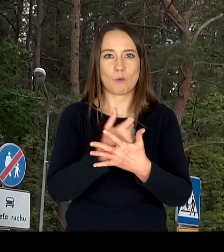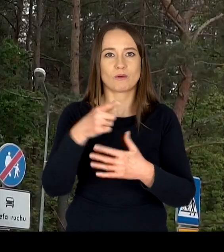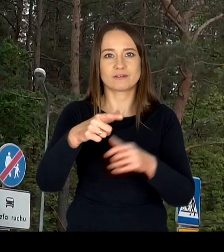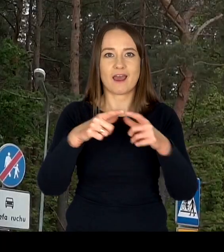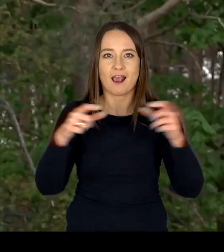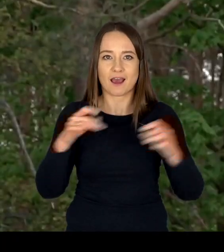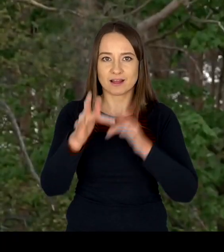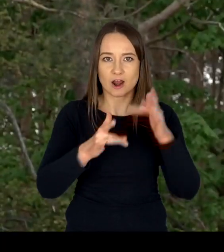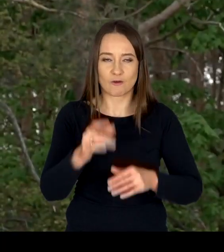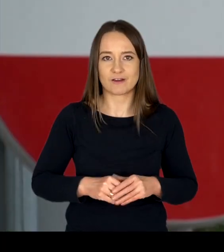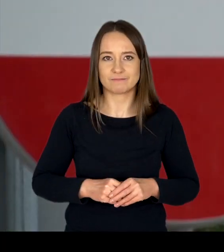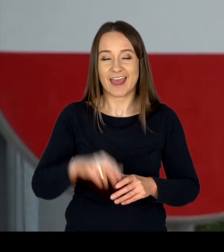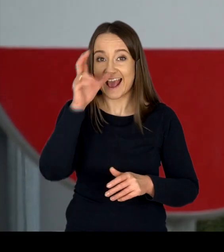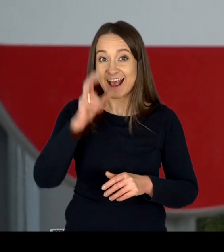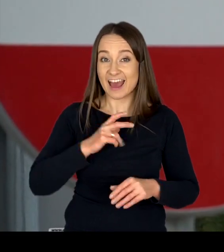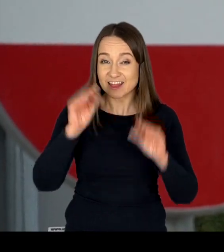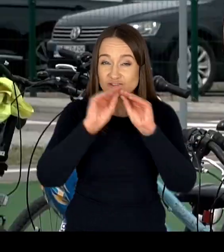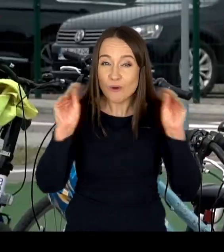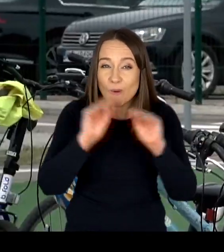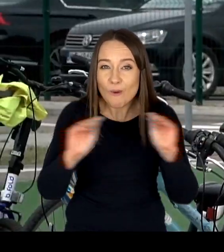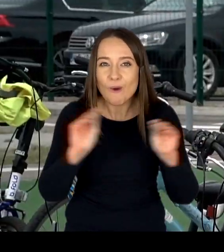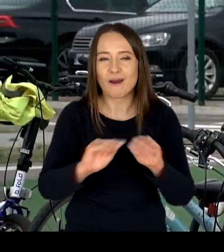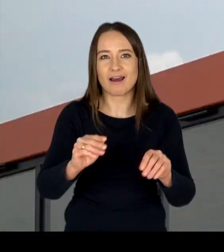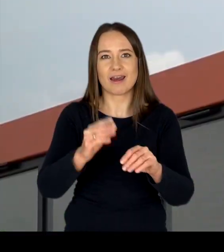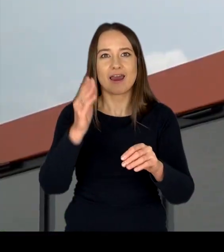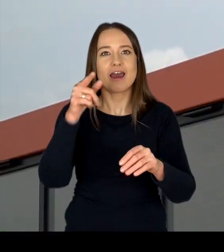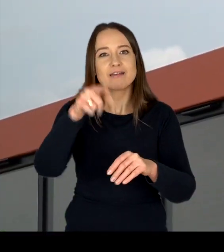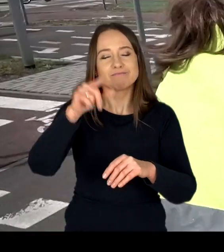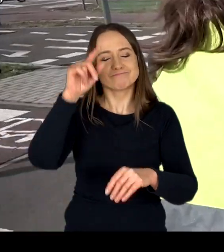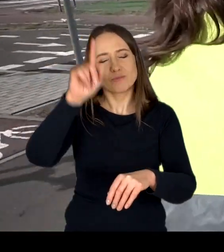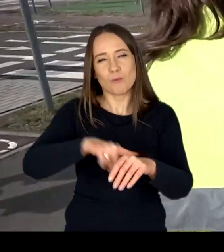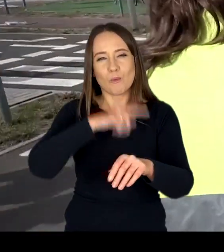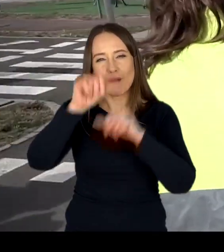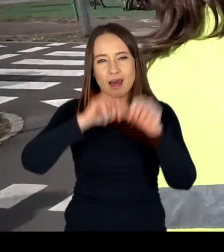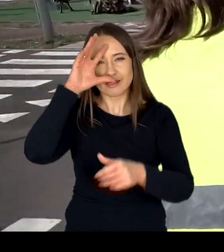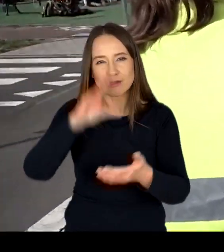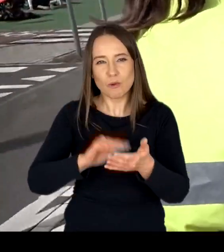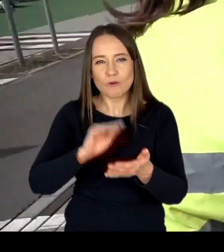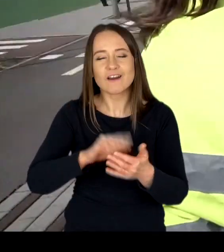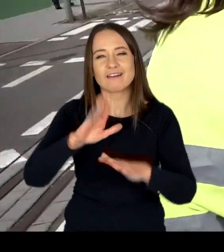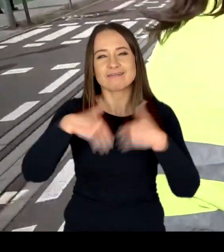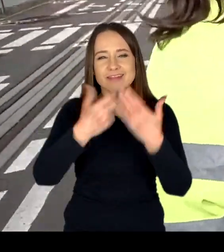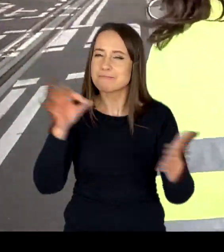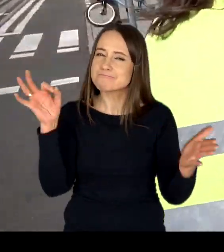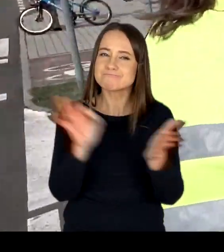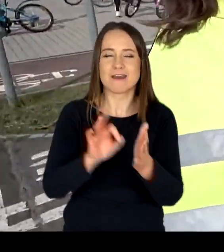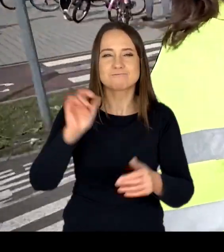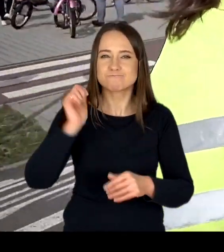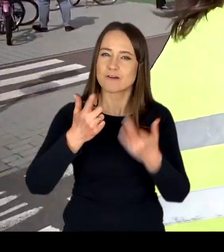Wyszkolona kadra oraz wieloletnie doświadczenie dają gwarancję profesjonalnej realizacji egzaminów,